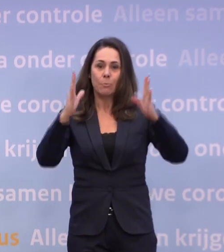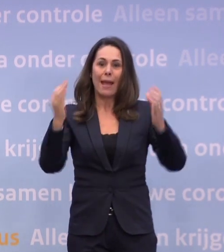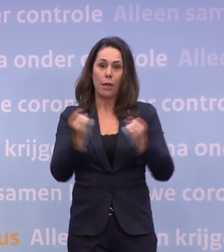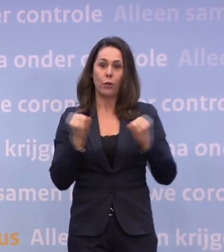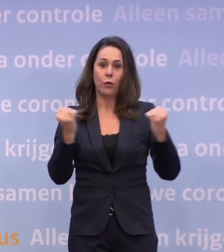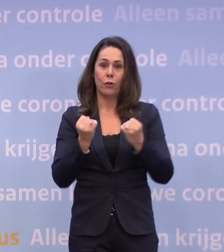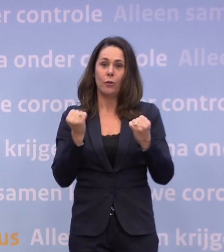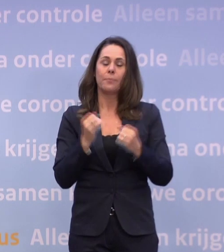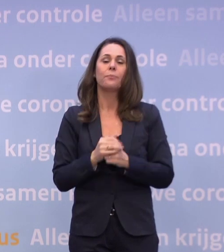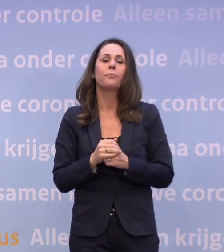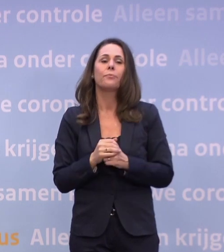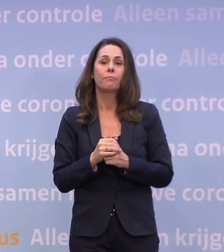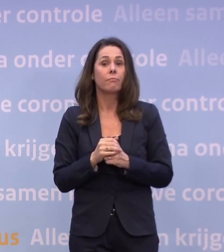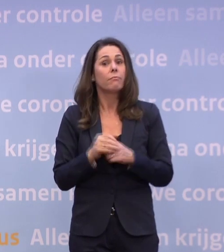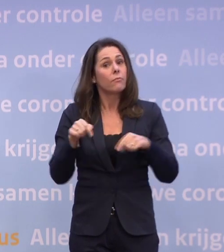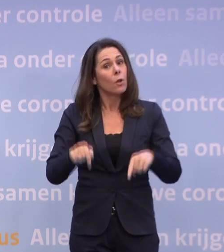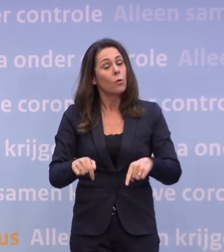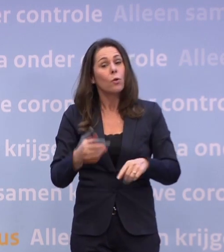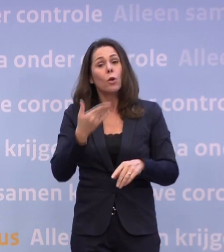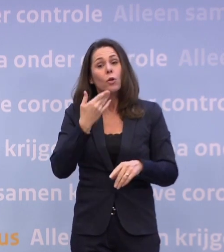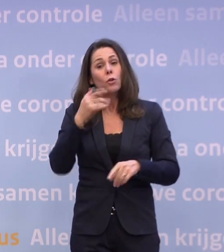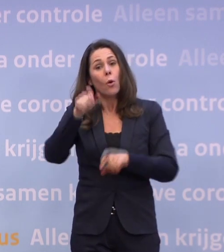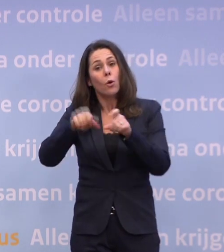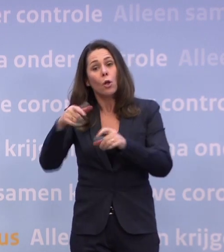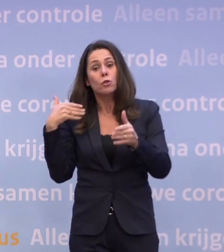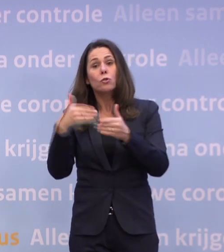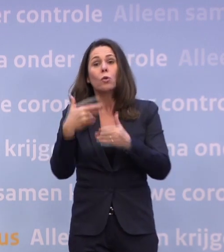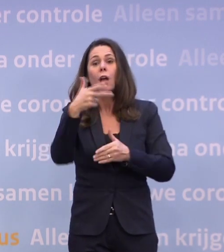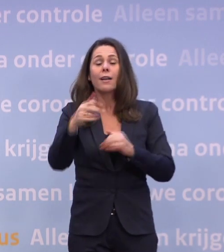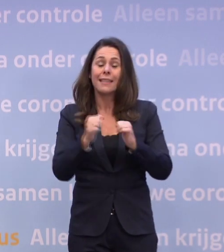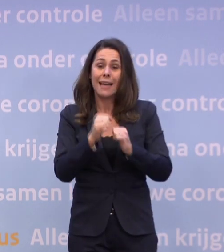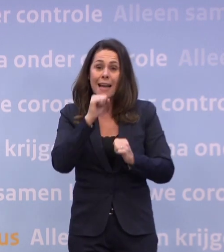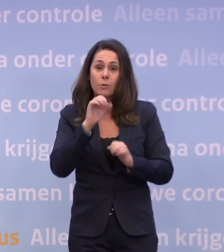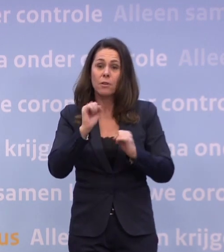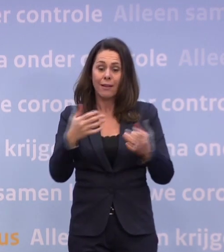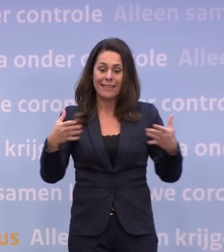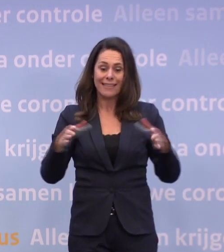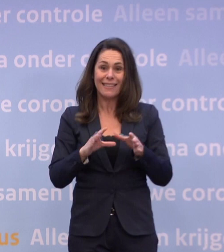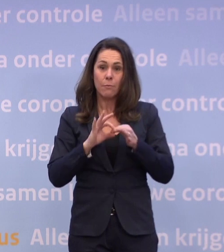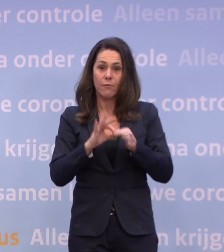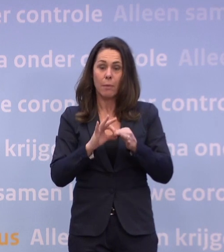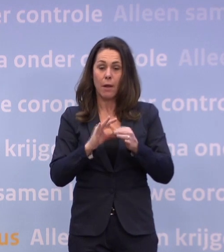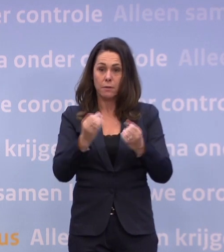...dat jongeren tot 18 jaar in teamverband kunnen trainen bij hun sportclubs. We gaan het OMT vragen...